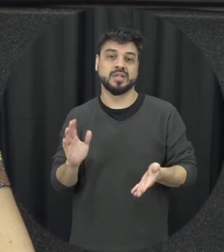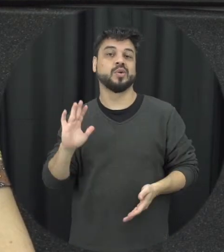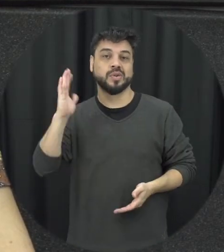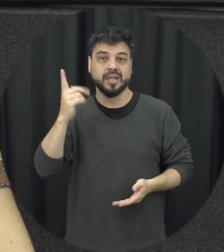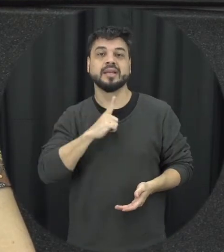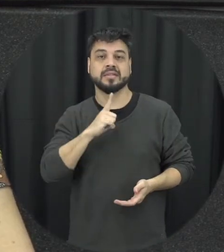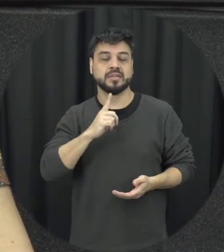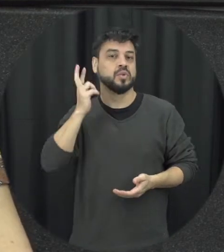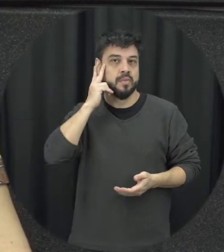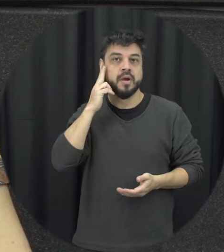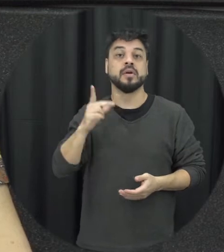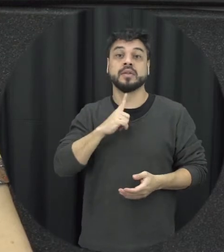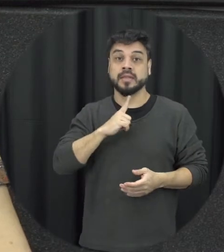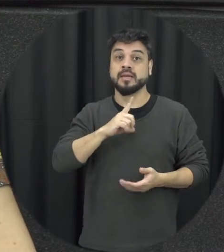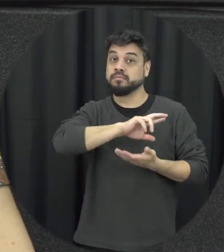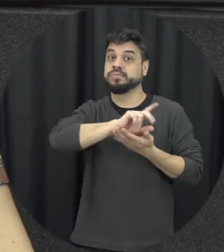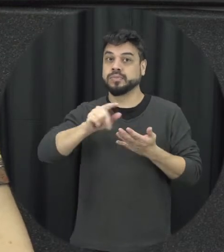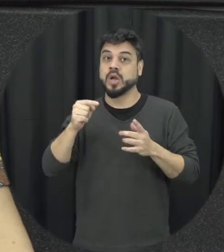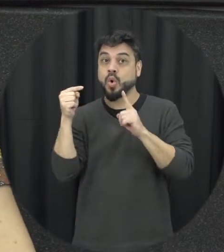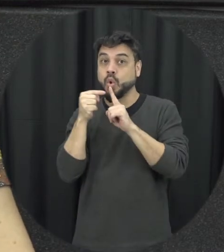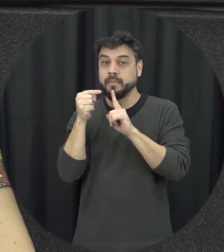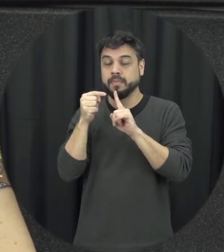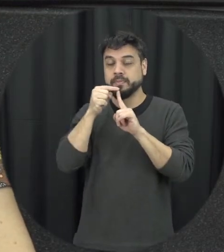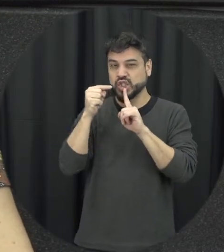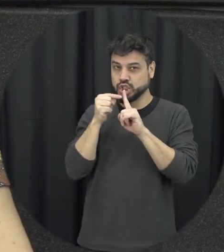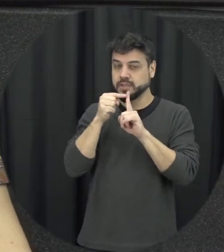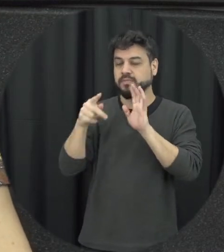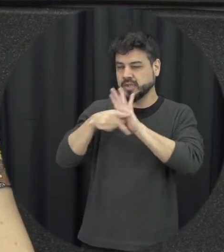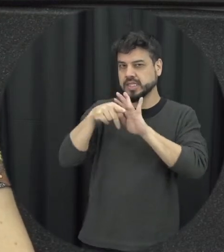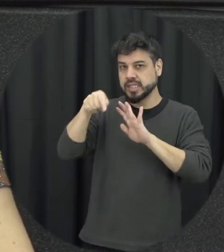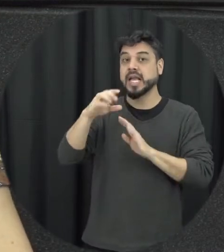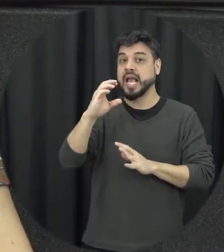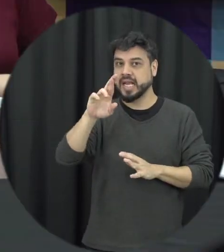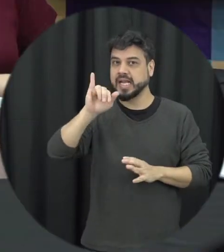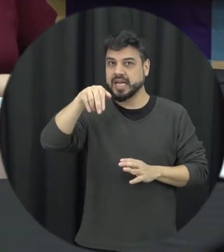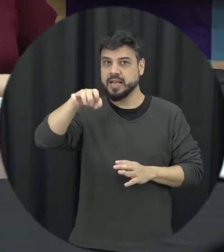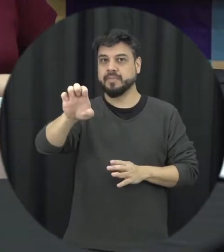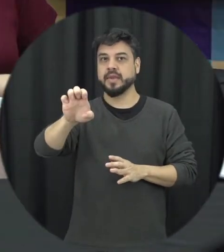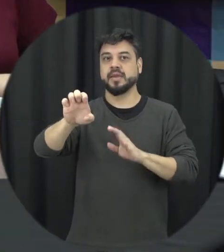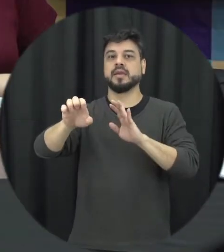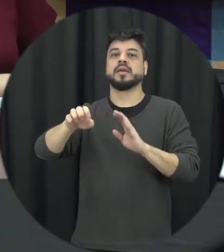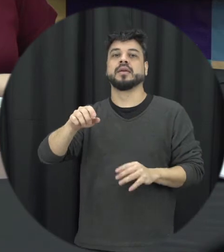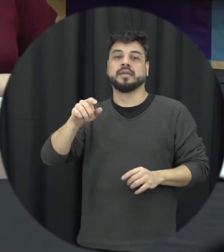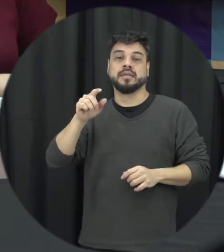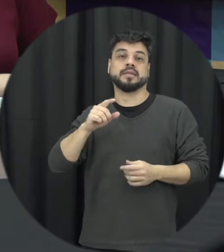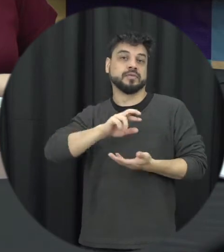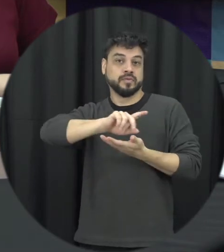com o existem tecnologias específicas para esse tipo de crime também não sexy e várias formas aí